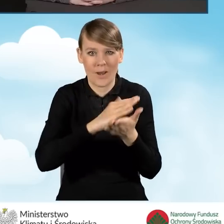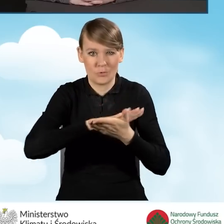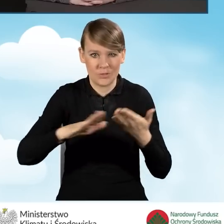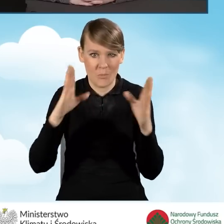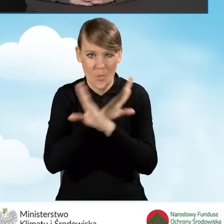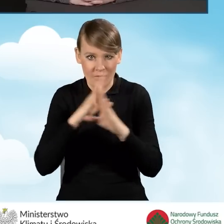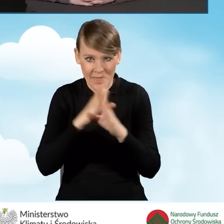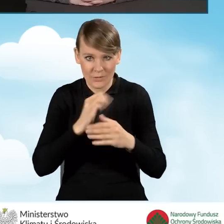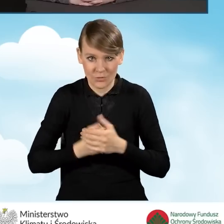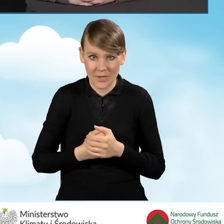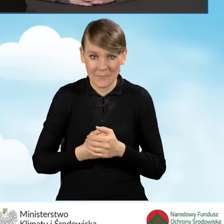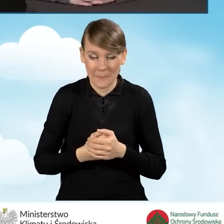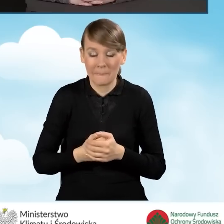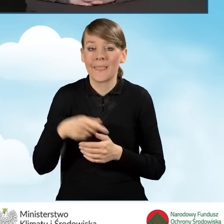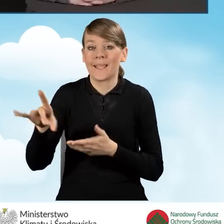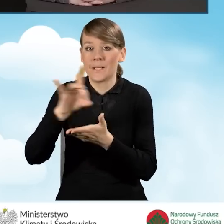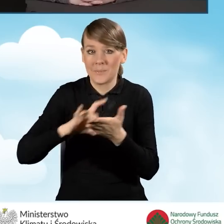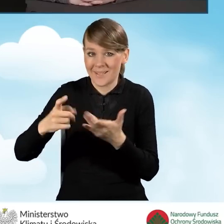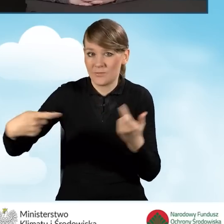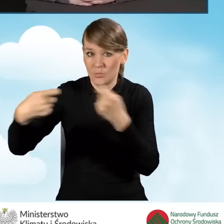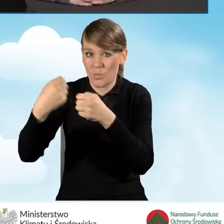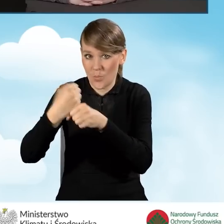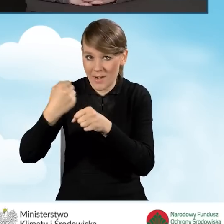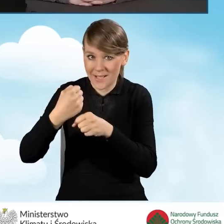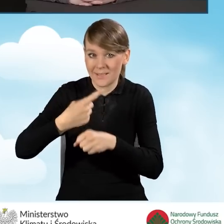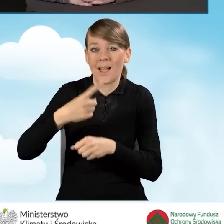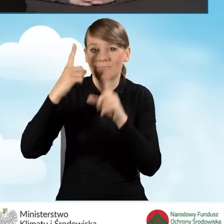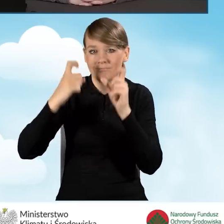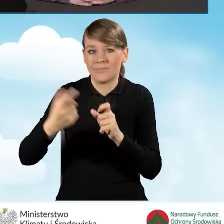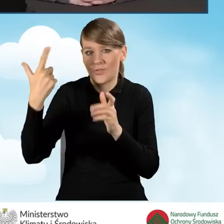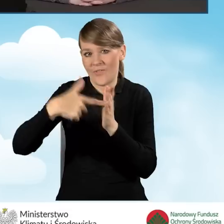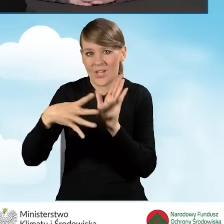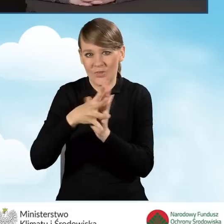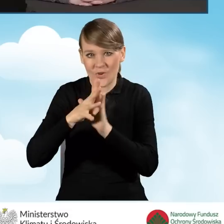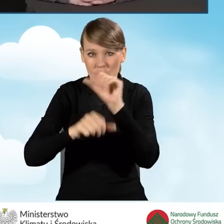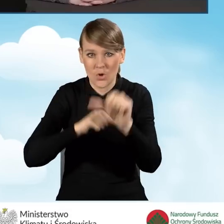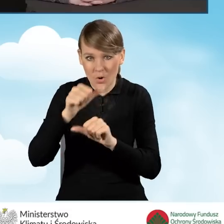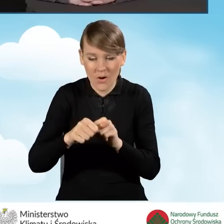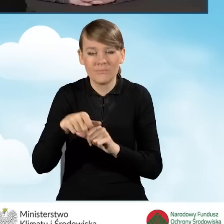Współpracę z gminami rozpoczęliśmy już w 2019 roku. Ona jest cały czas kontynuowana.